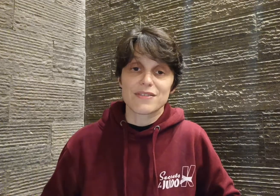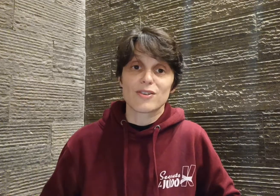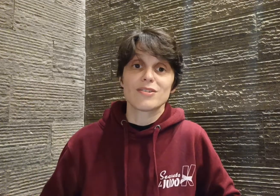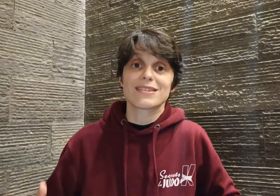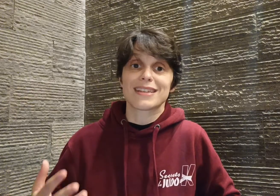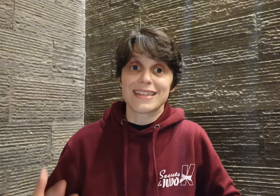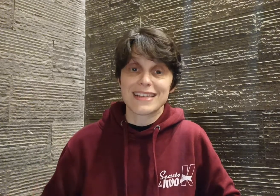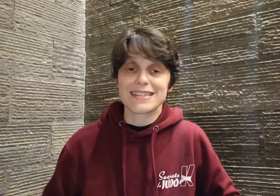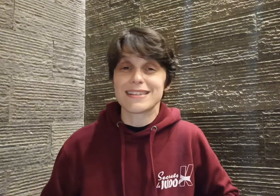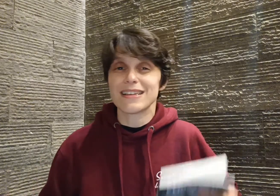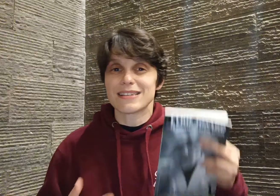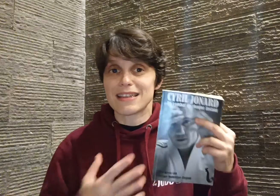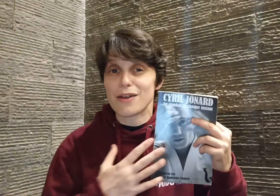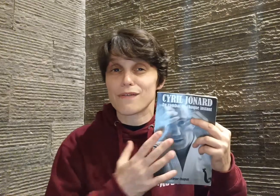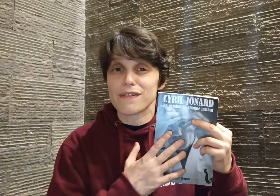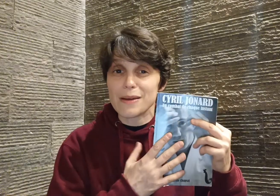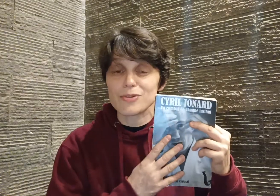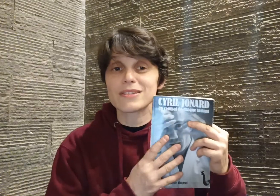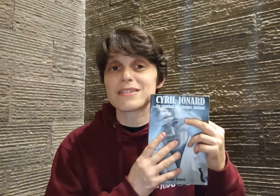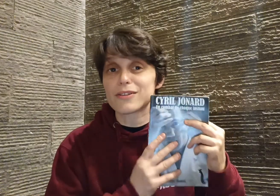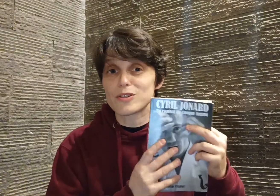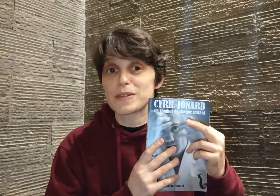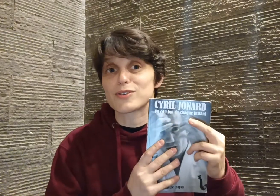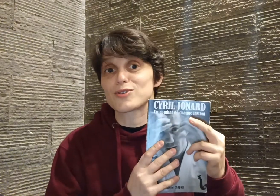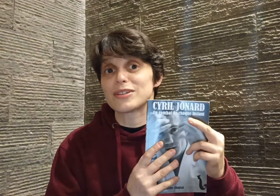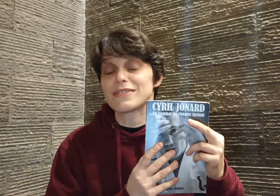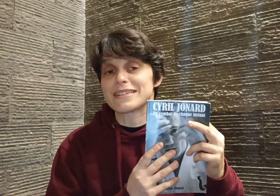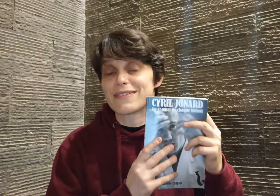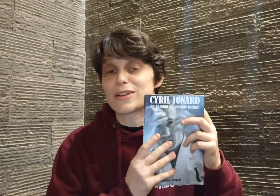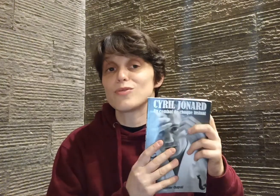sa ténacité... et c'est d'ailleurs vraiment ce qui transpire dans ce livre et ça va être l'une